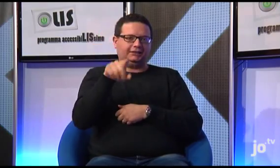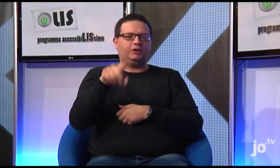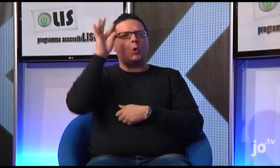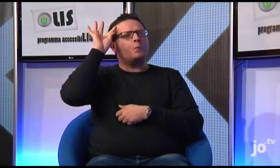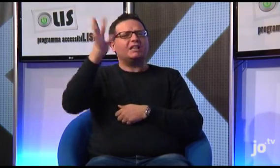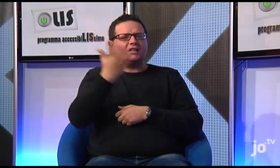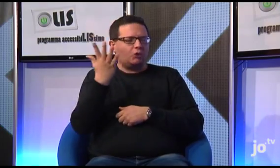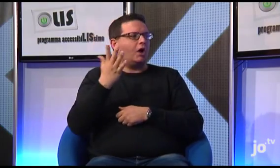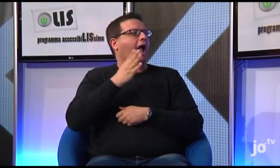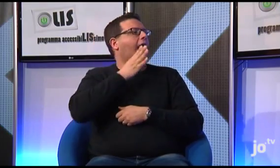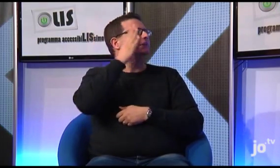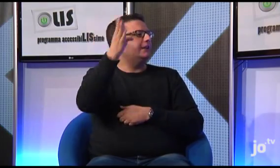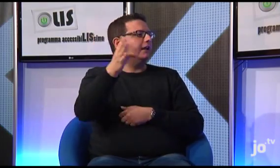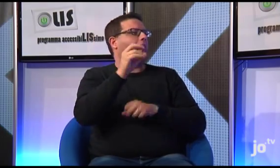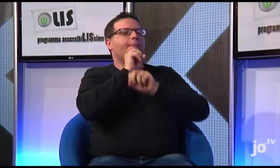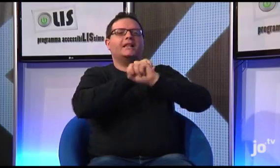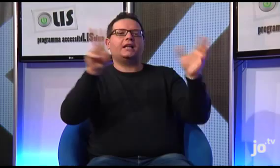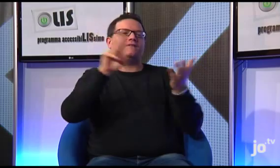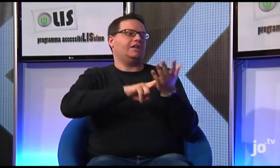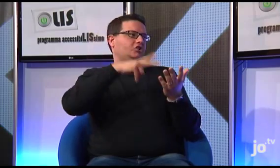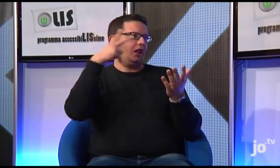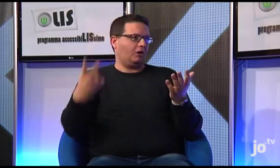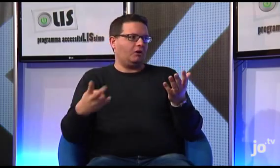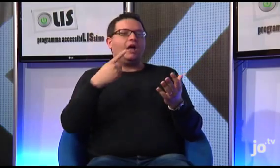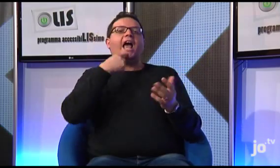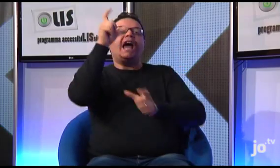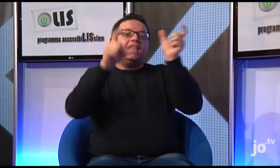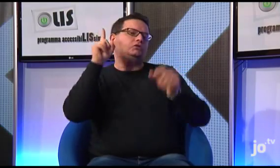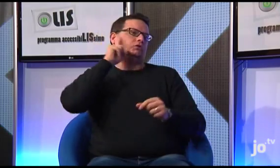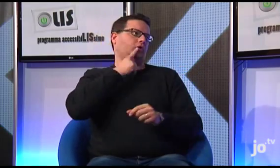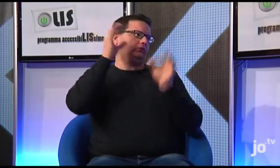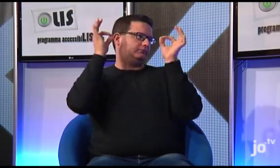con l'obiettivo di "andare ed annunciare il Vangelo"